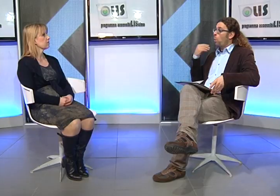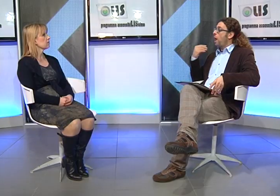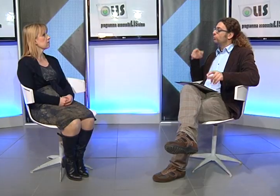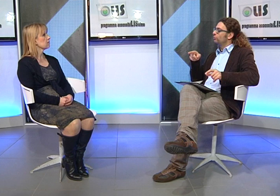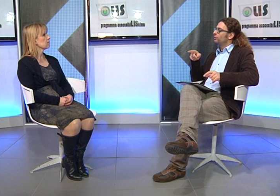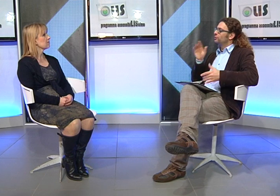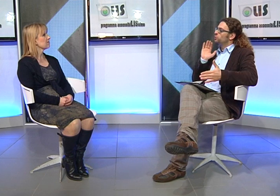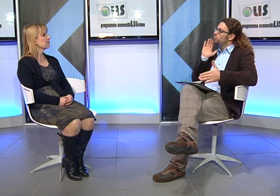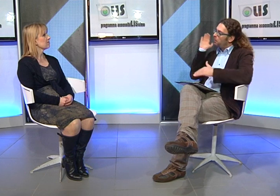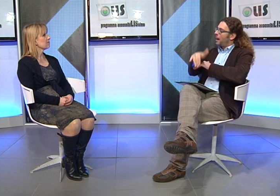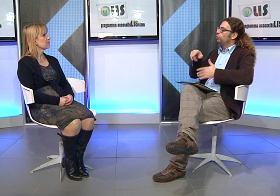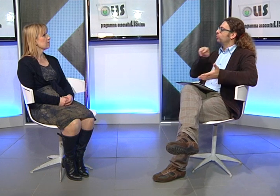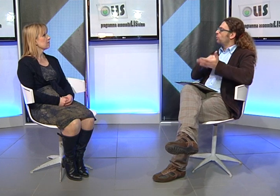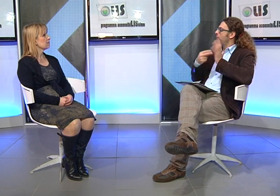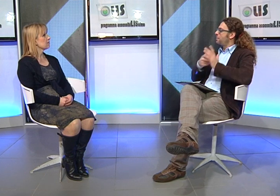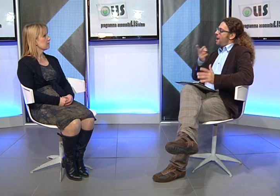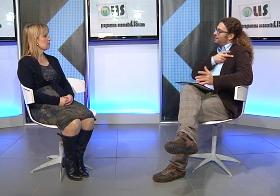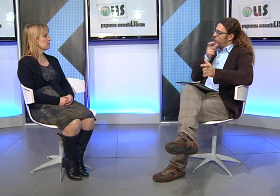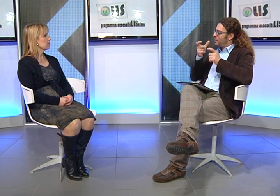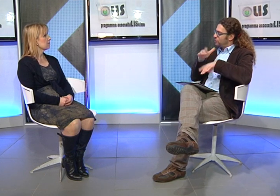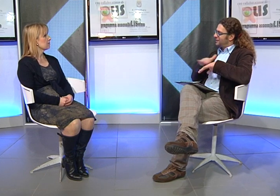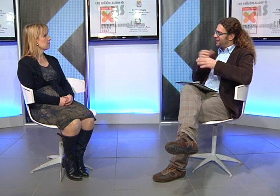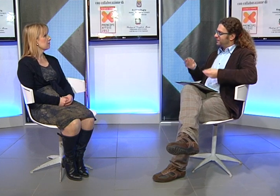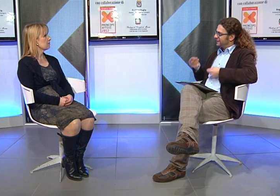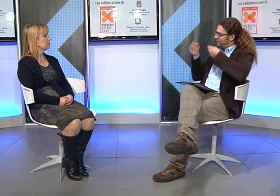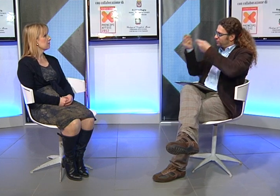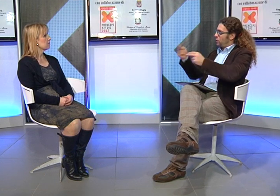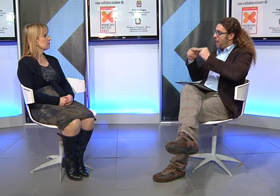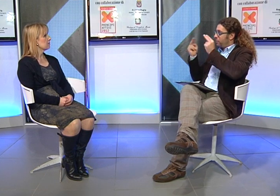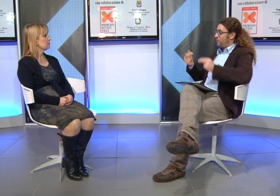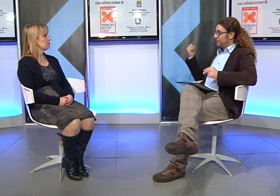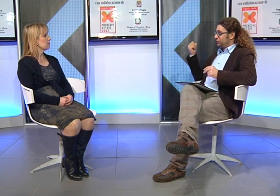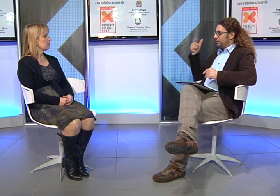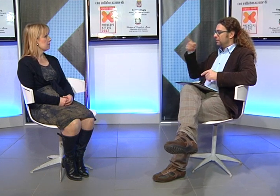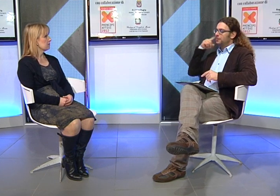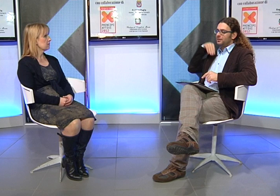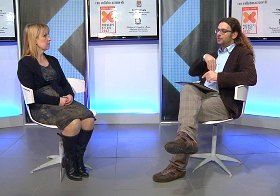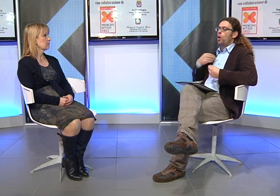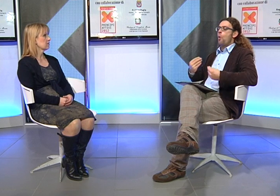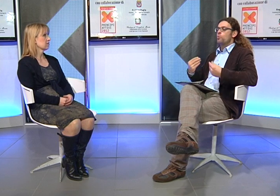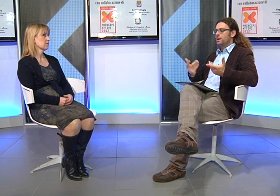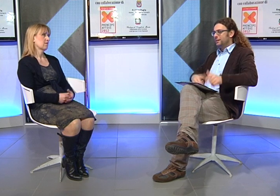Quando finalmente la Provincia vi hanno garantito questo servizio, come ti sei sentita?